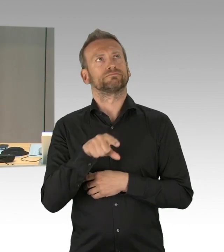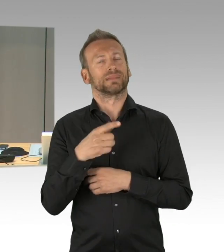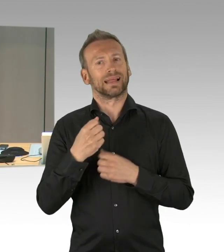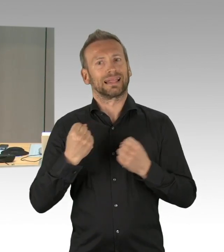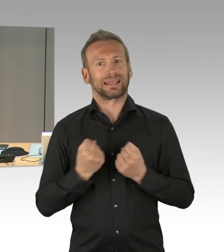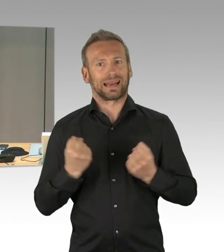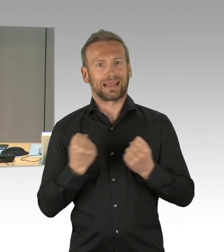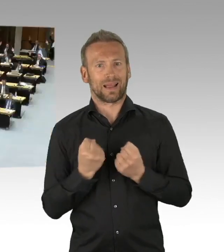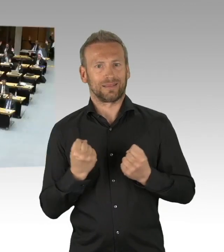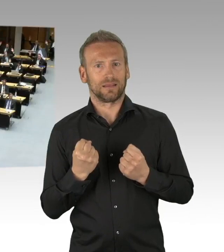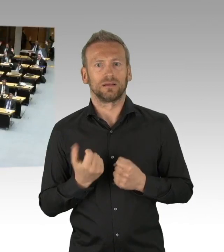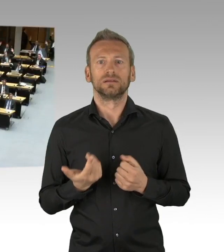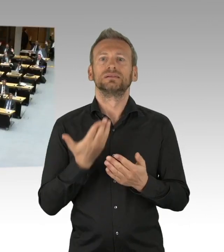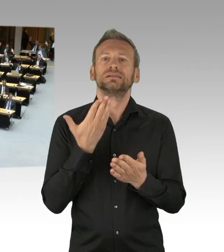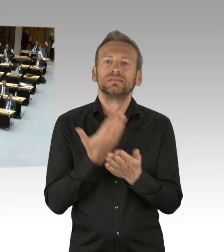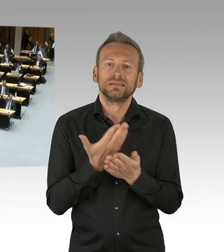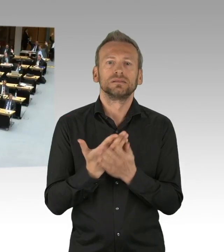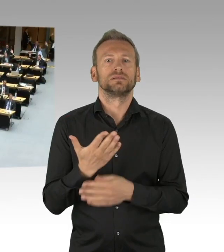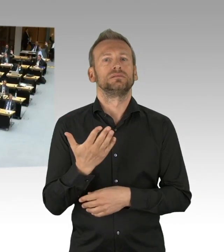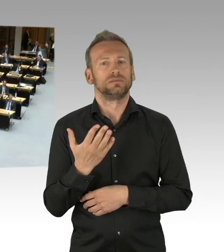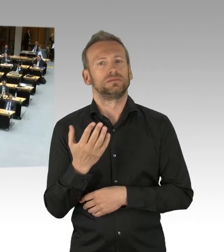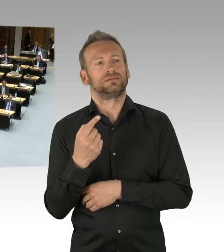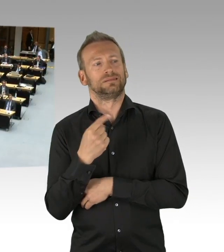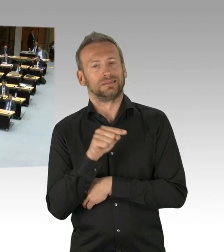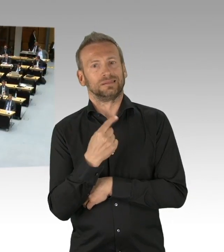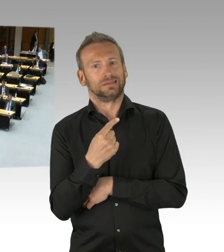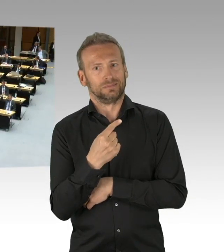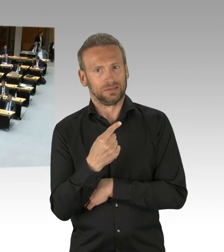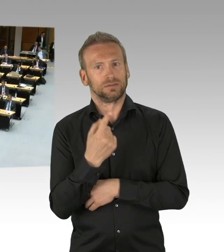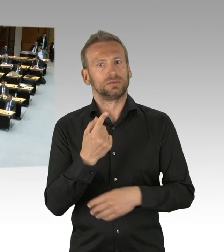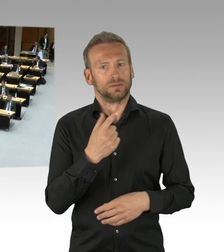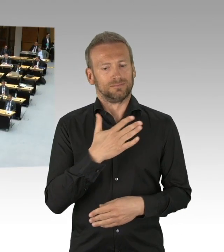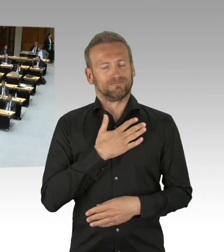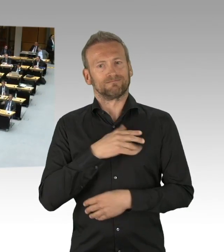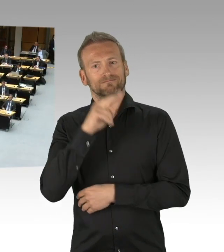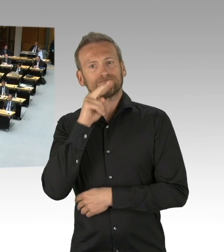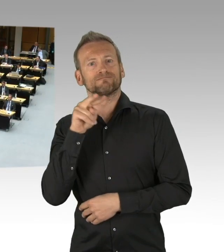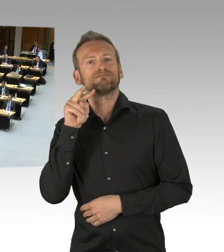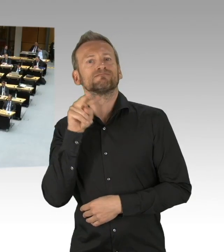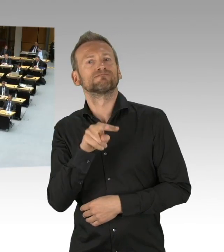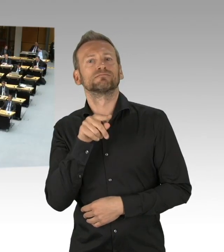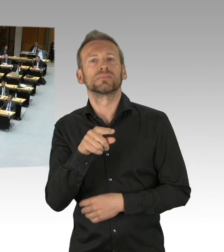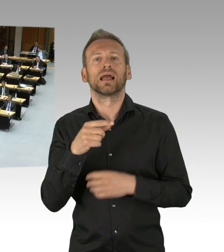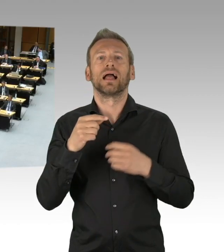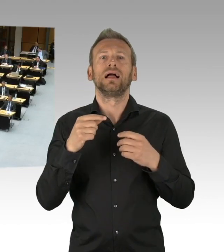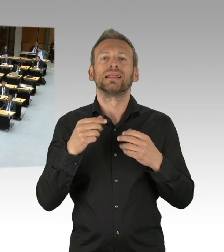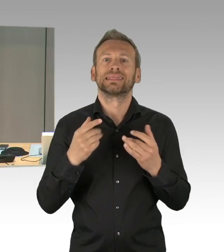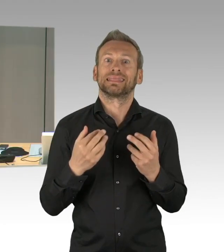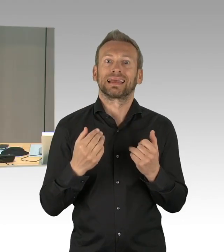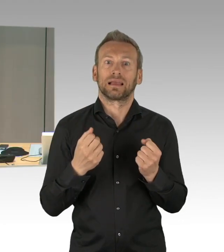Das ist die AfD-Fraktion und zwei fraktionslose Abgeordnete. Gegenstimmen?